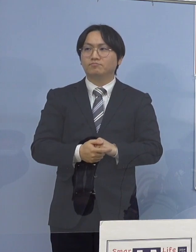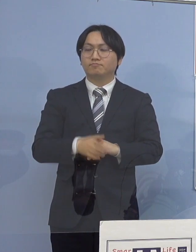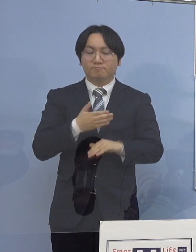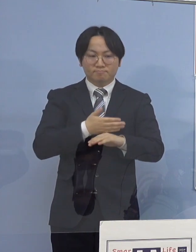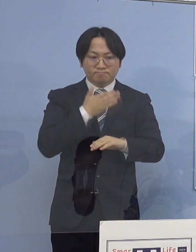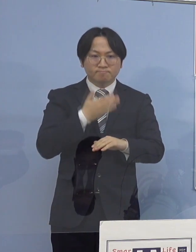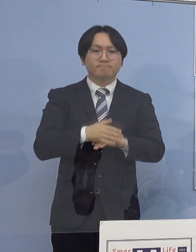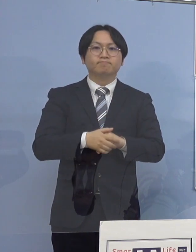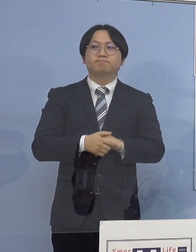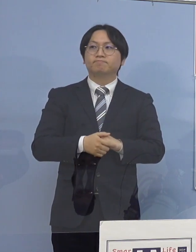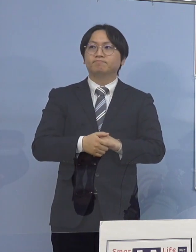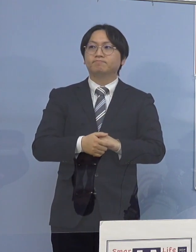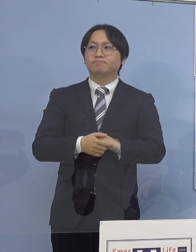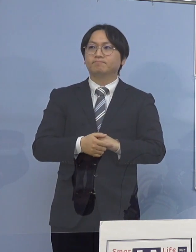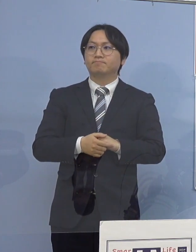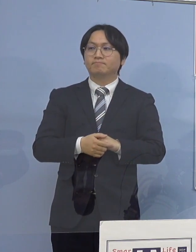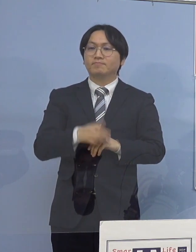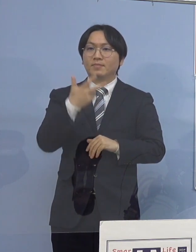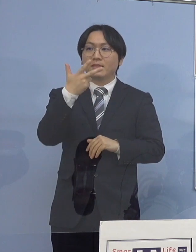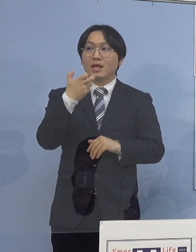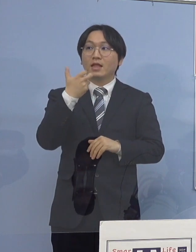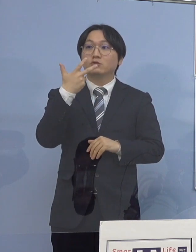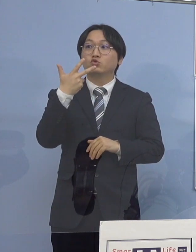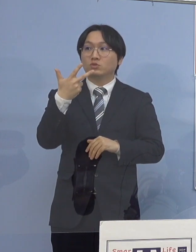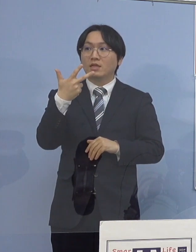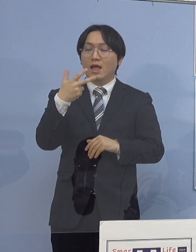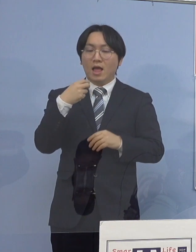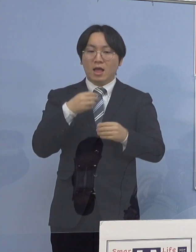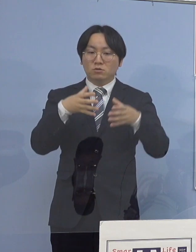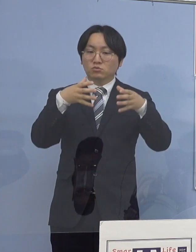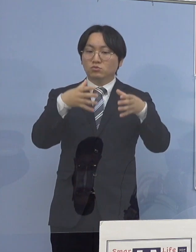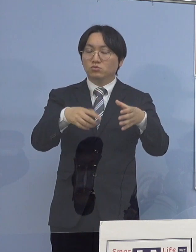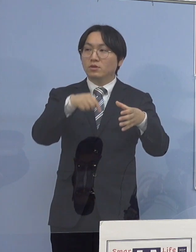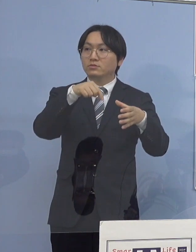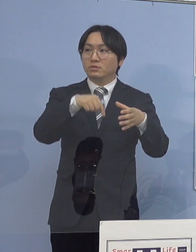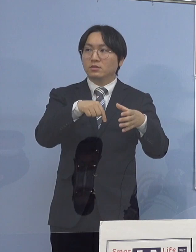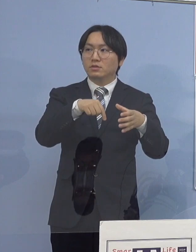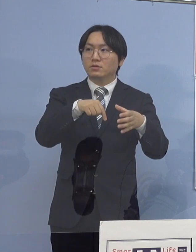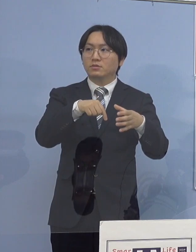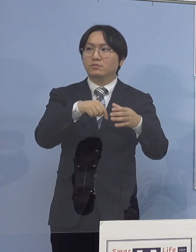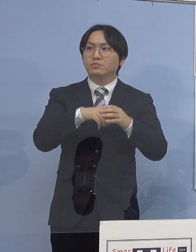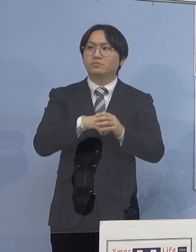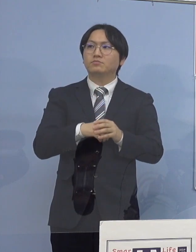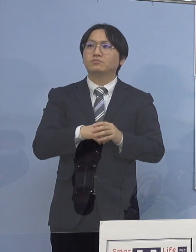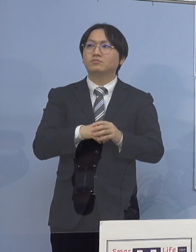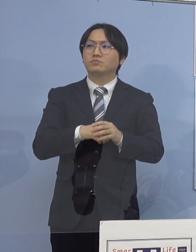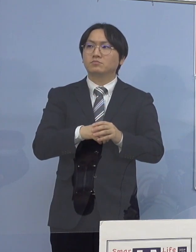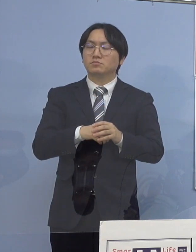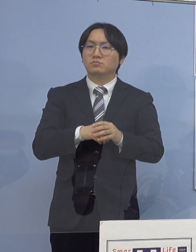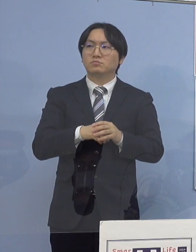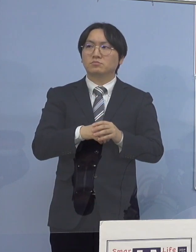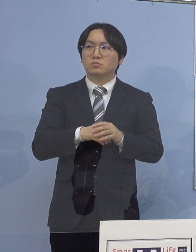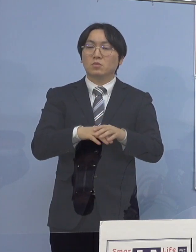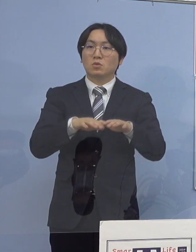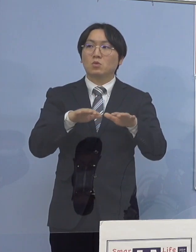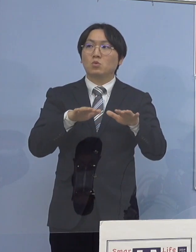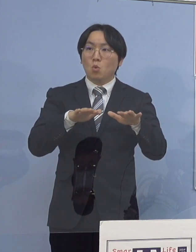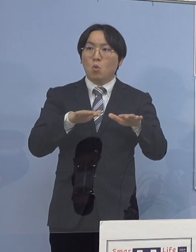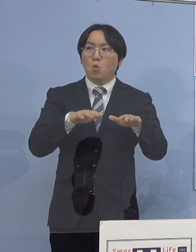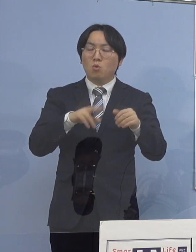（徳島新聞社） 77例目なんですが、今日になって認定された理由と